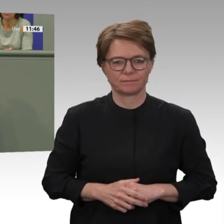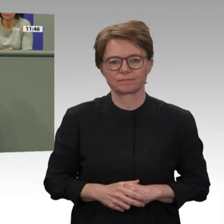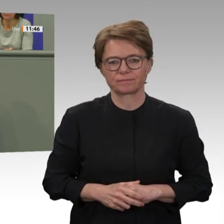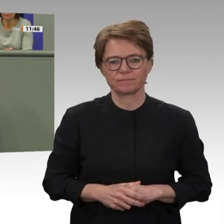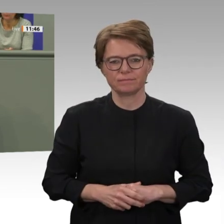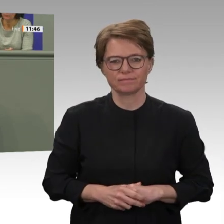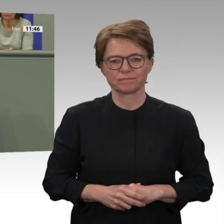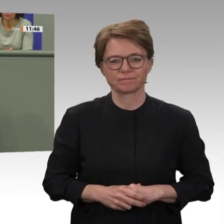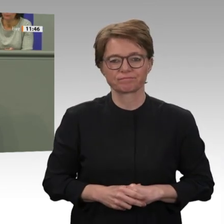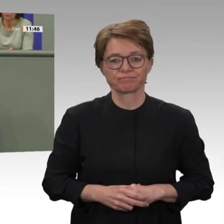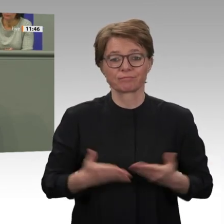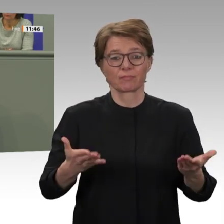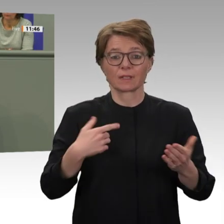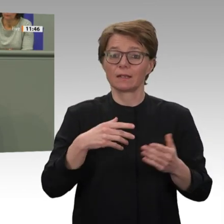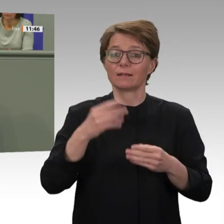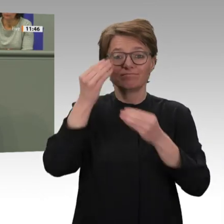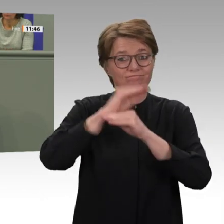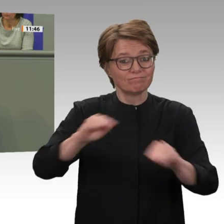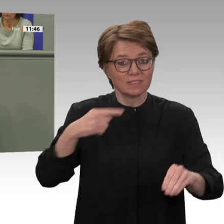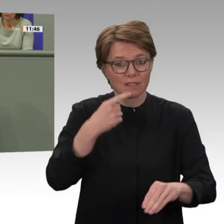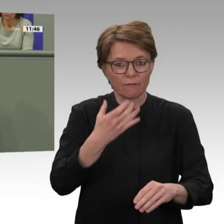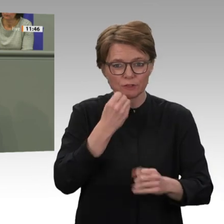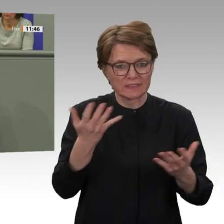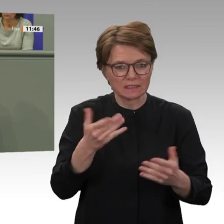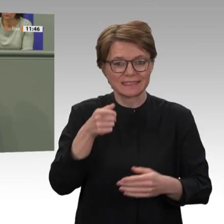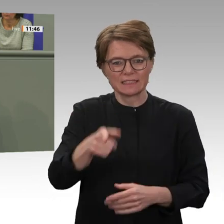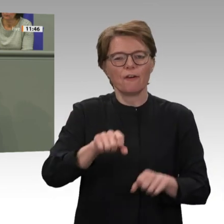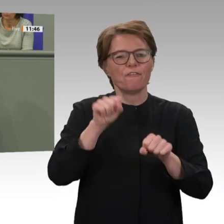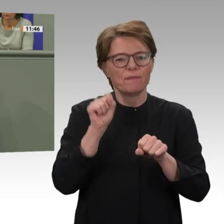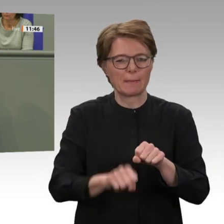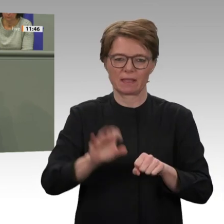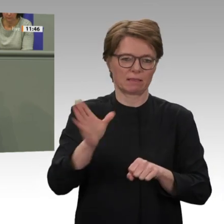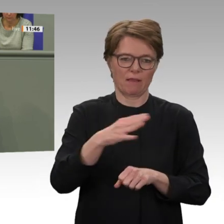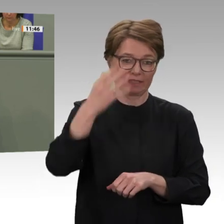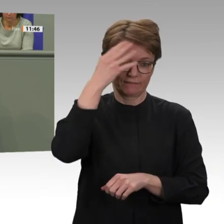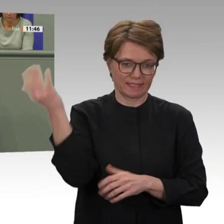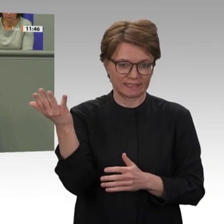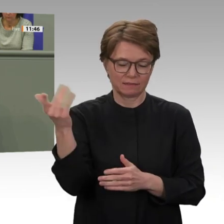Atem nötig ist. Das stärkt auch unsere regelbasierte, multilaterale Weltordnung.